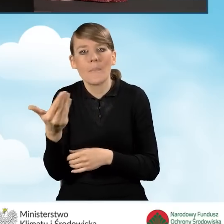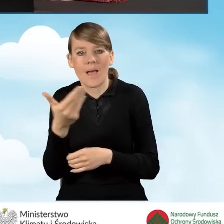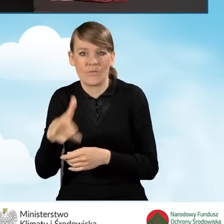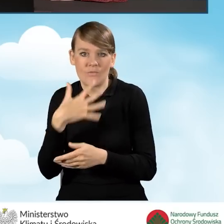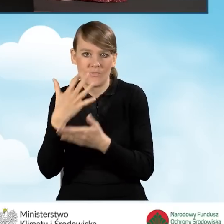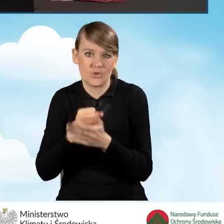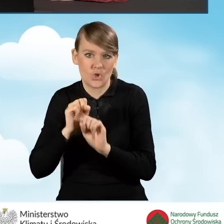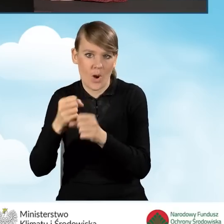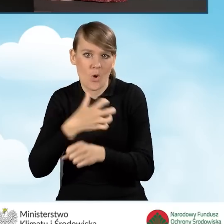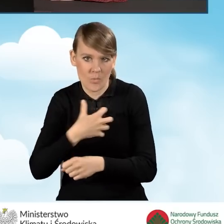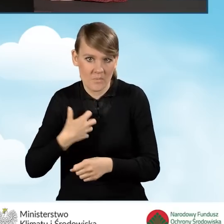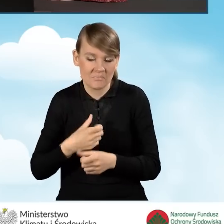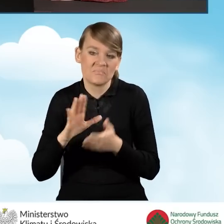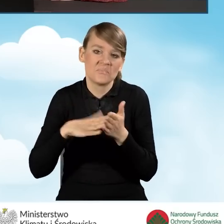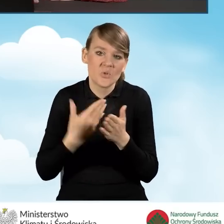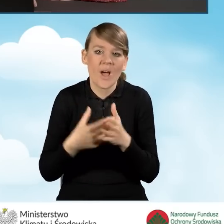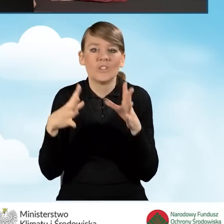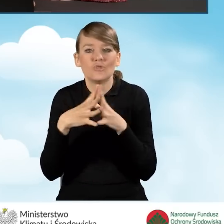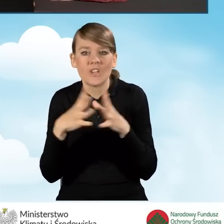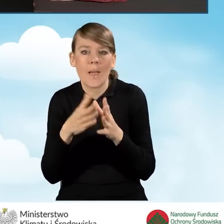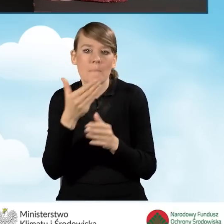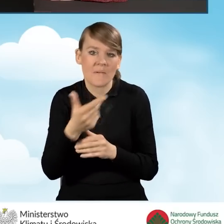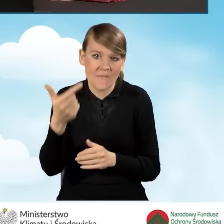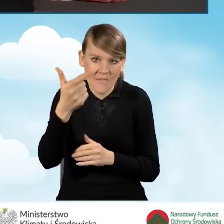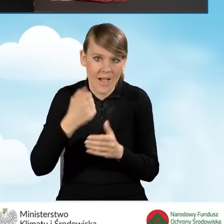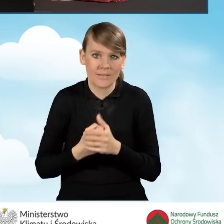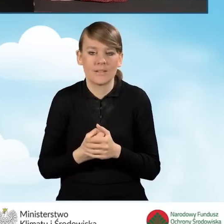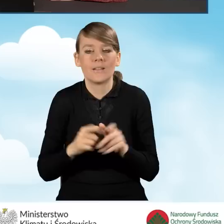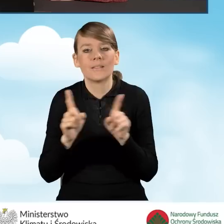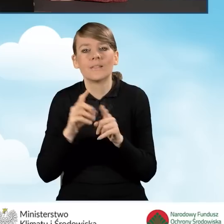Dla przykładu mamy tutaj 10 metrów kwadratowych oraz liczbę miesięcy.